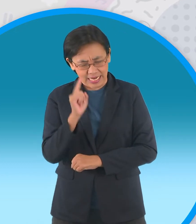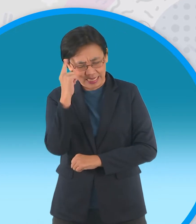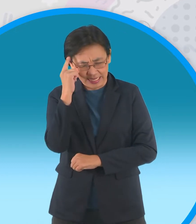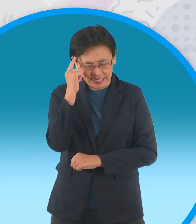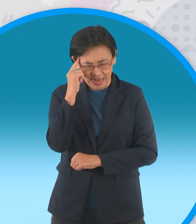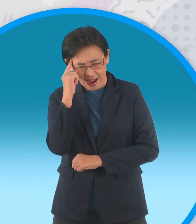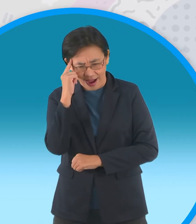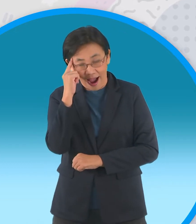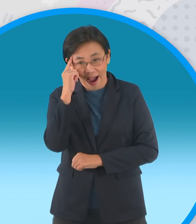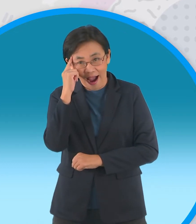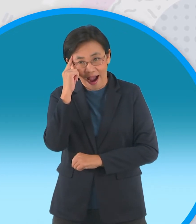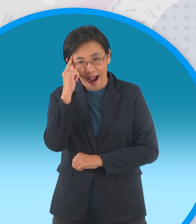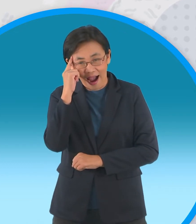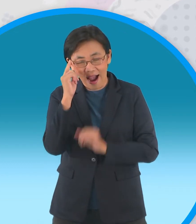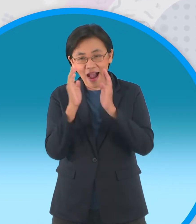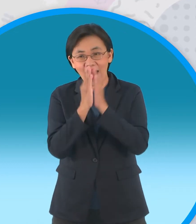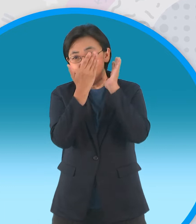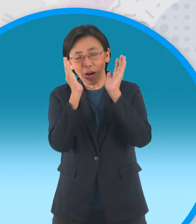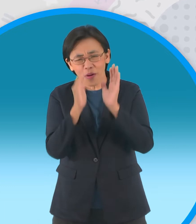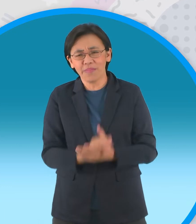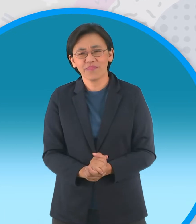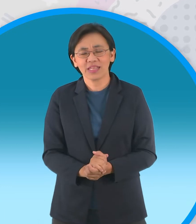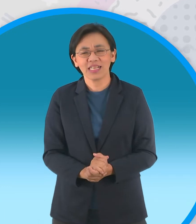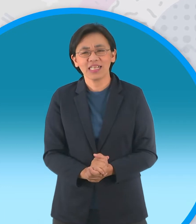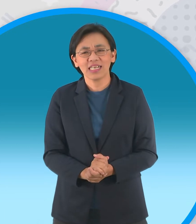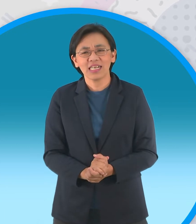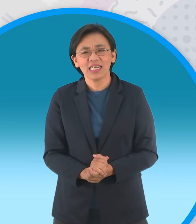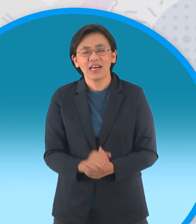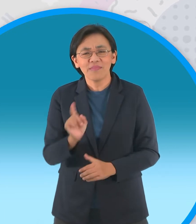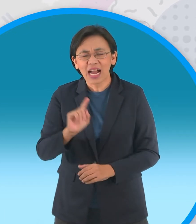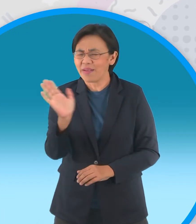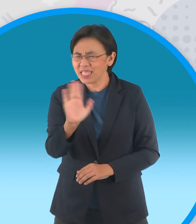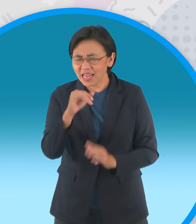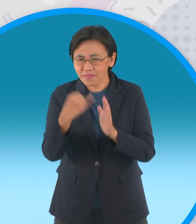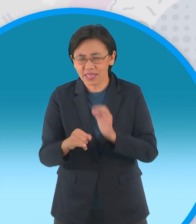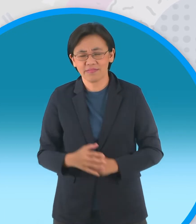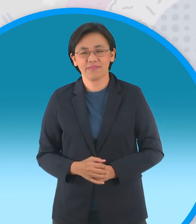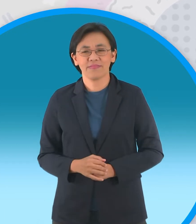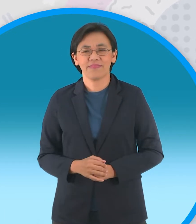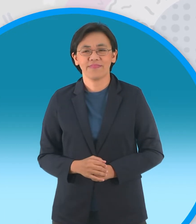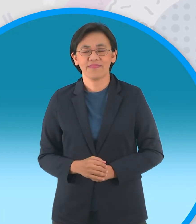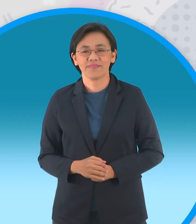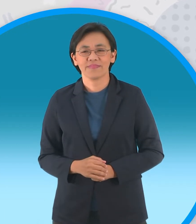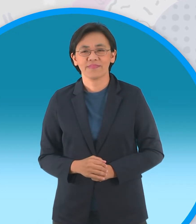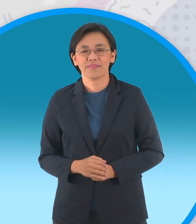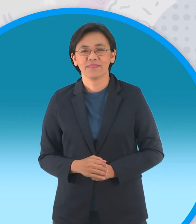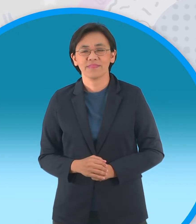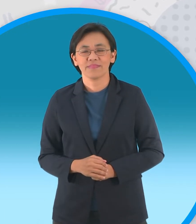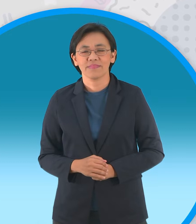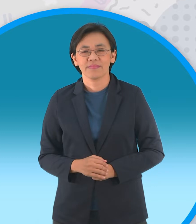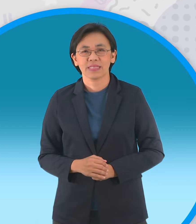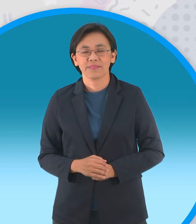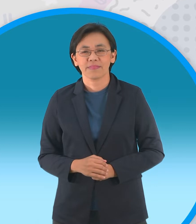พัฒพงษ์ ไม่ใช่จะไปไหว้อะไร ผิด นั่นไงว่าแล้วผิดแน่ๆเฉลยก็คือ